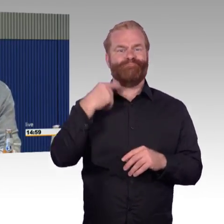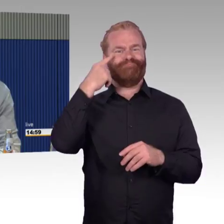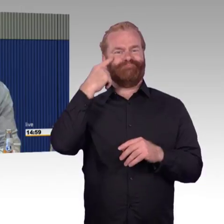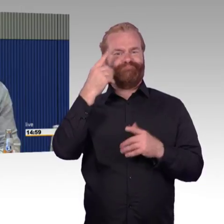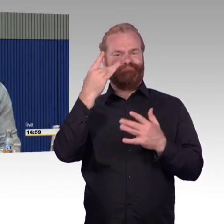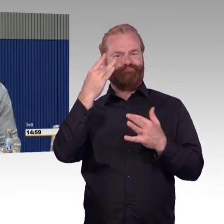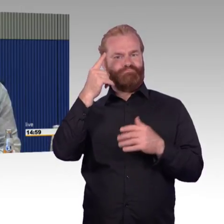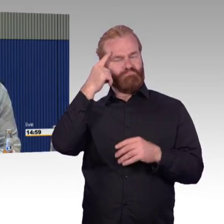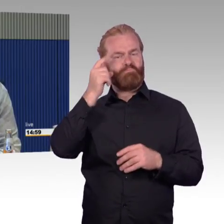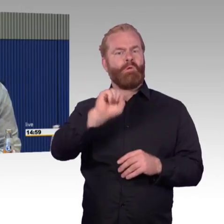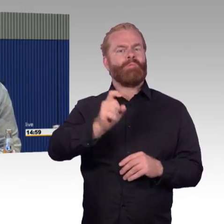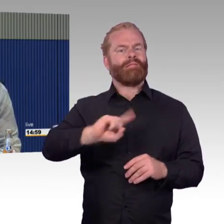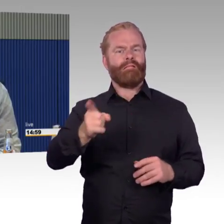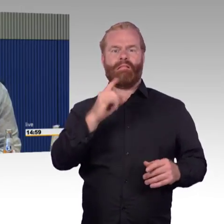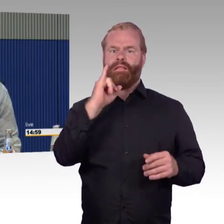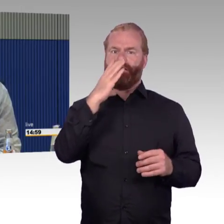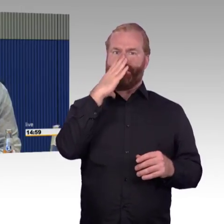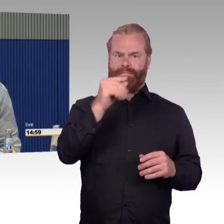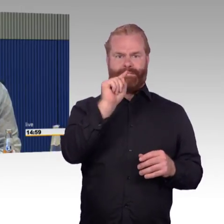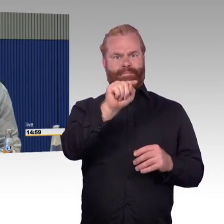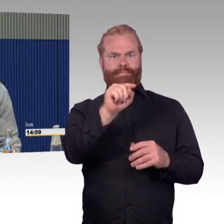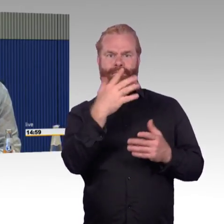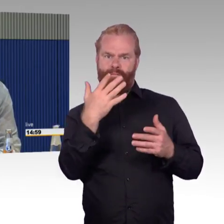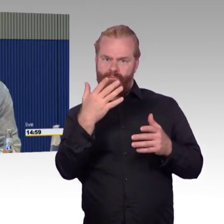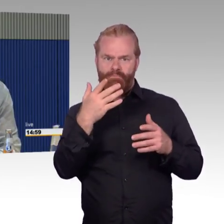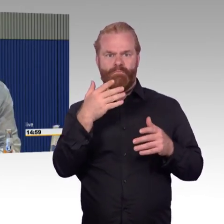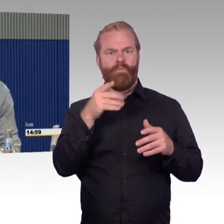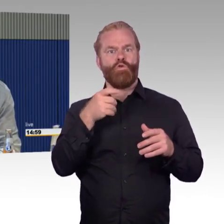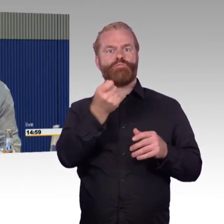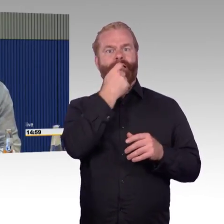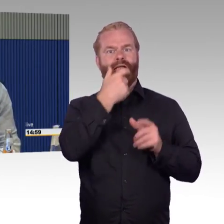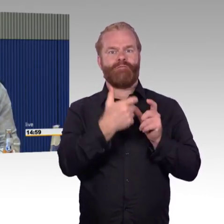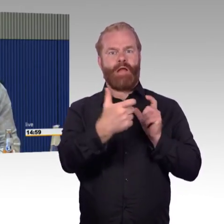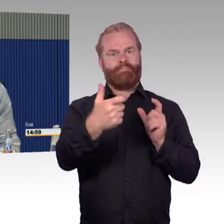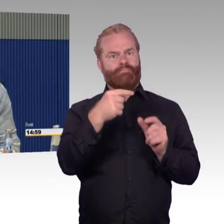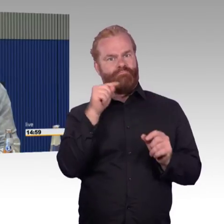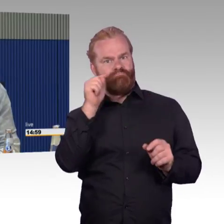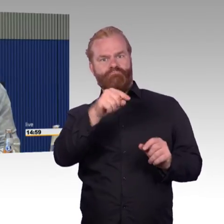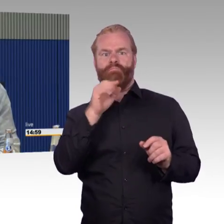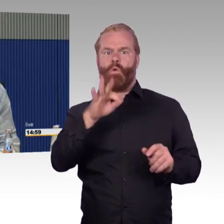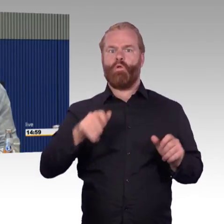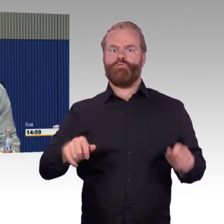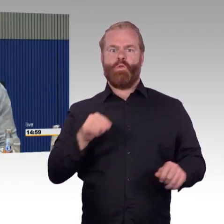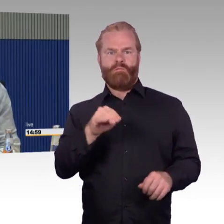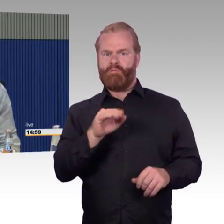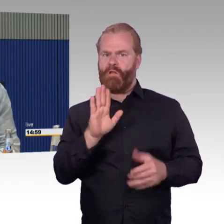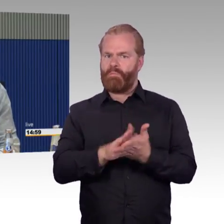können ein Segen sein auch für Rollstuhlfahrer. Aber er kommt nicht hinein, es sei denn man sagt mir, doch ihr kommt rein, als Rollstuhlfahrer kommst